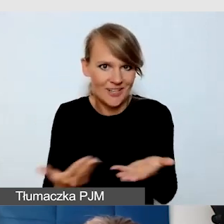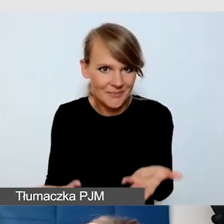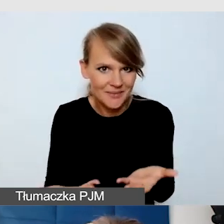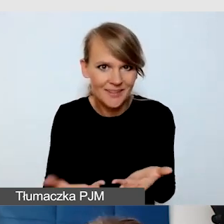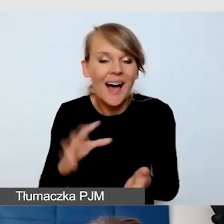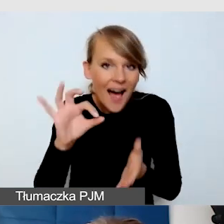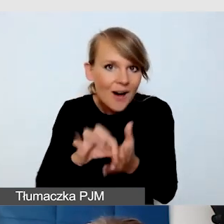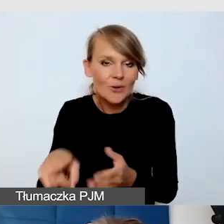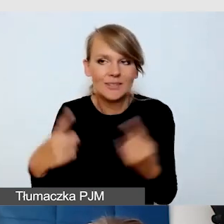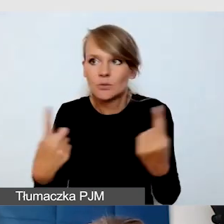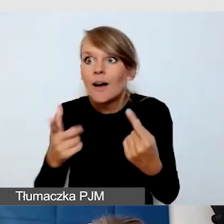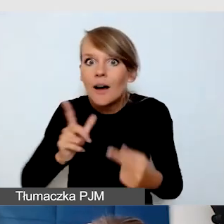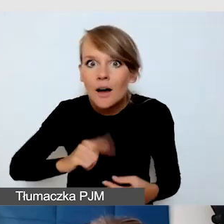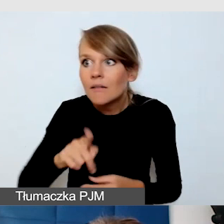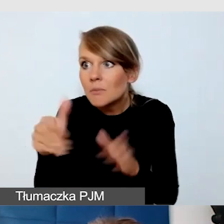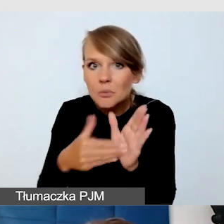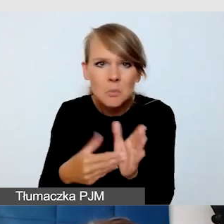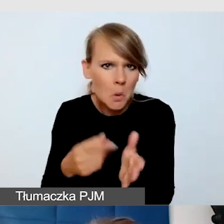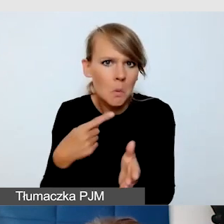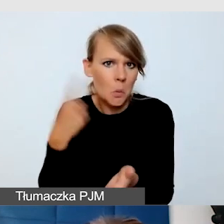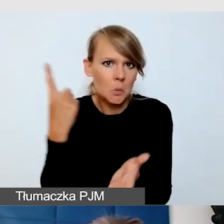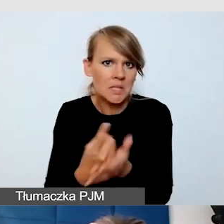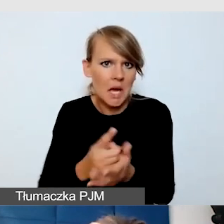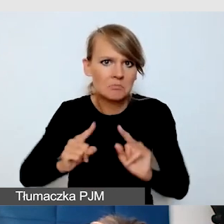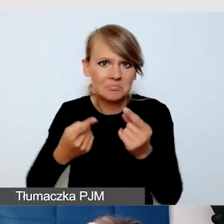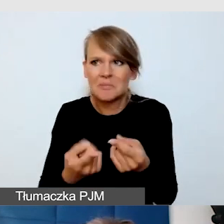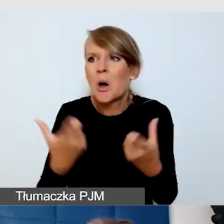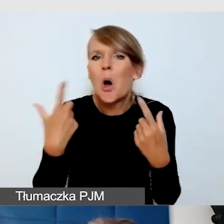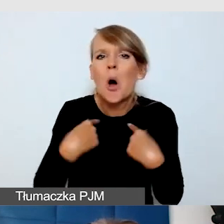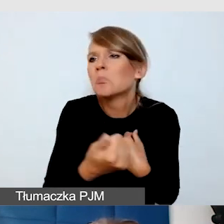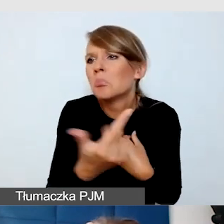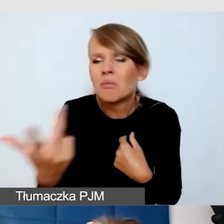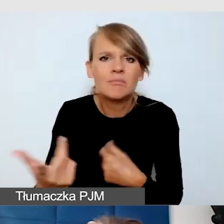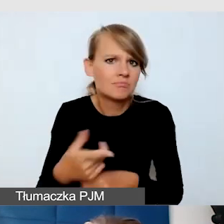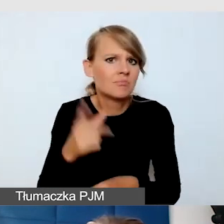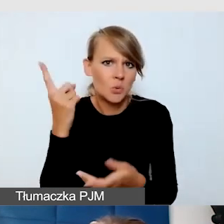Nie było tych ludzi wiele, potrafili chodzić grupą.